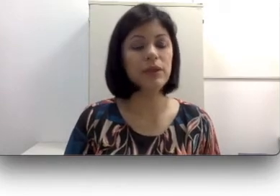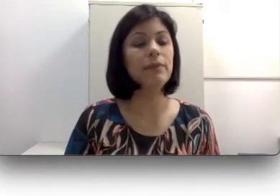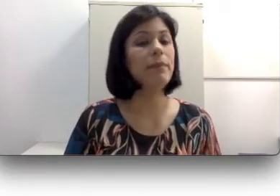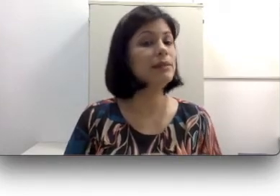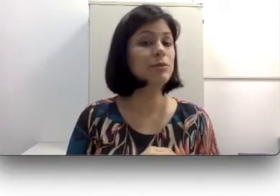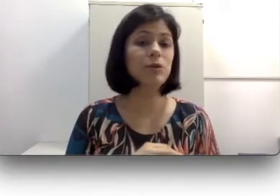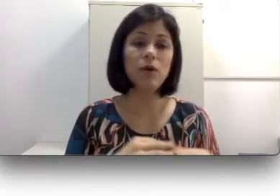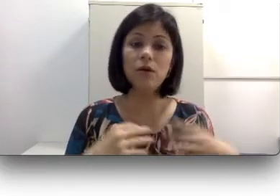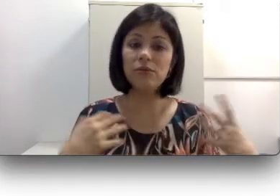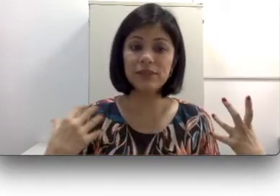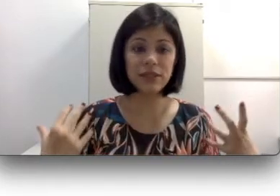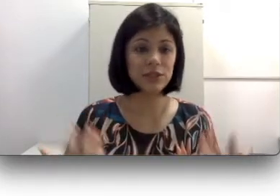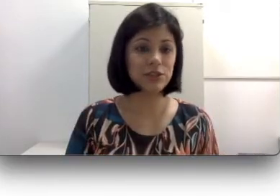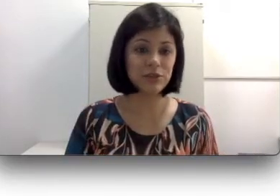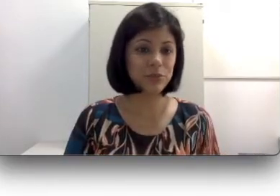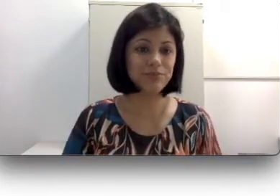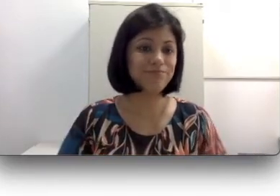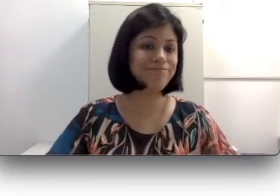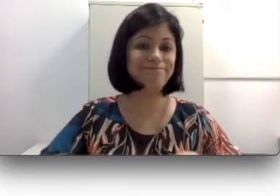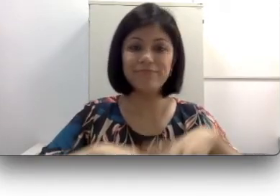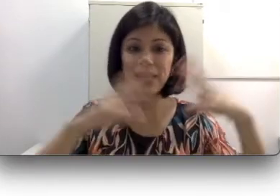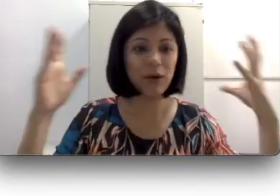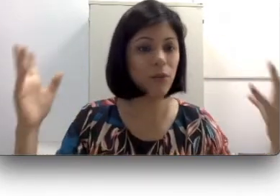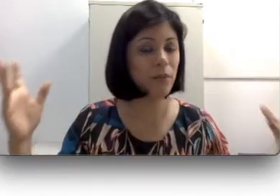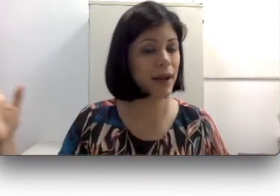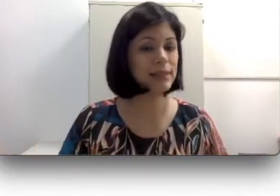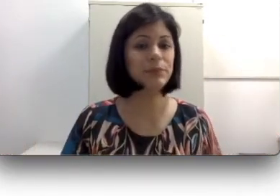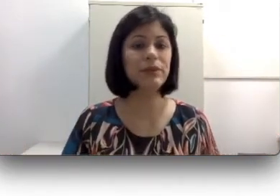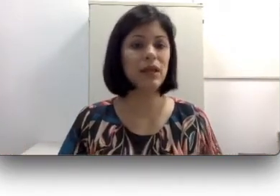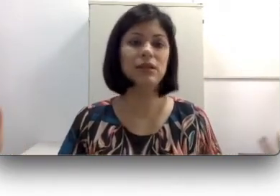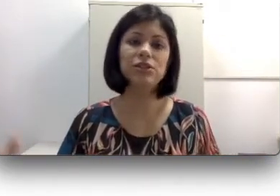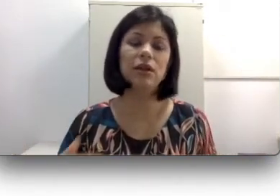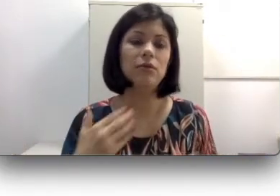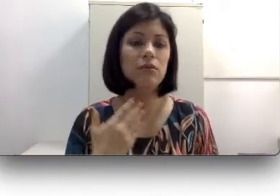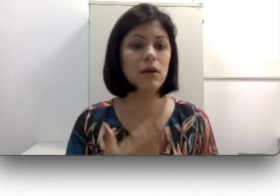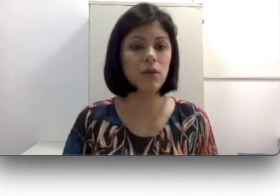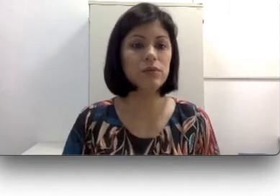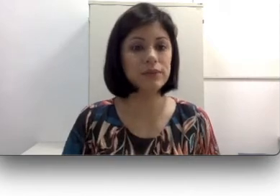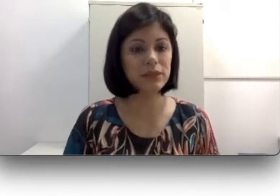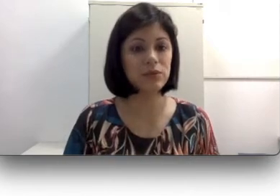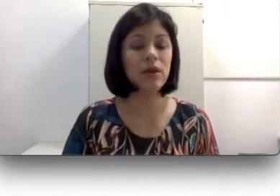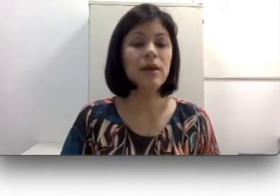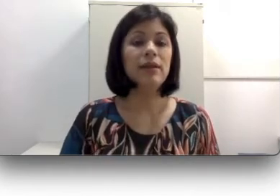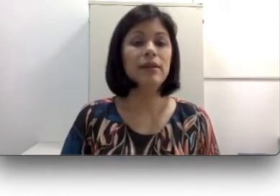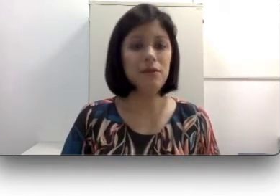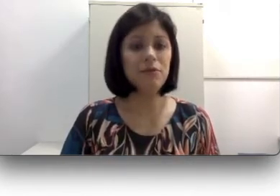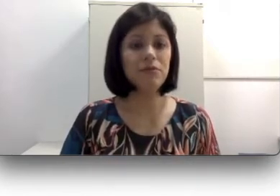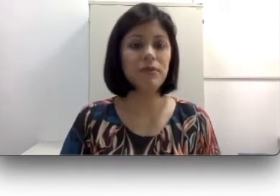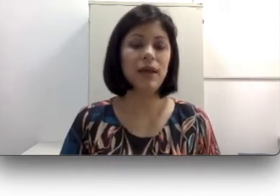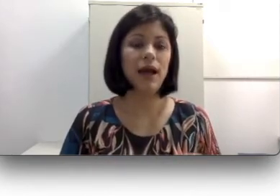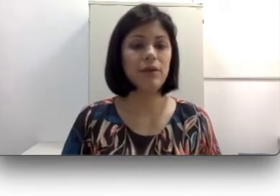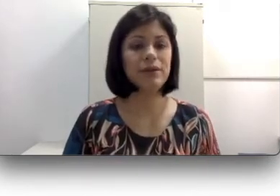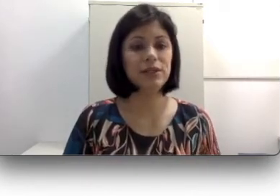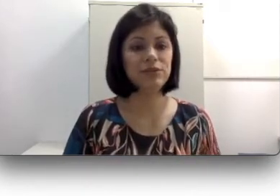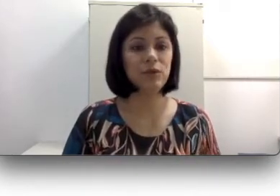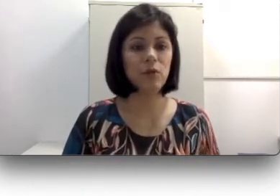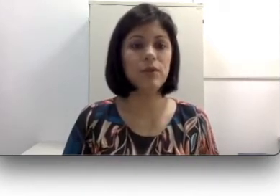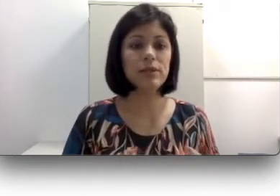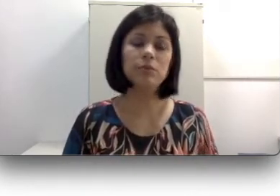mesmo que o óculos seja o mais potente, eu não consigo devolver a acuidade visual para